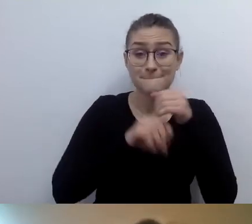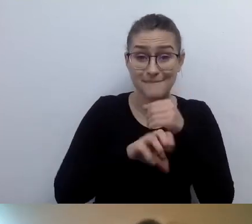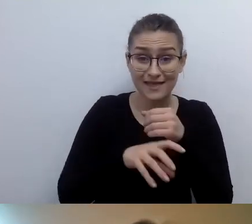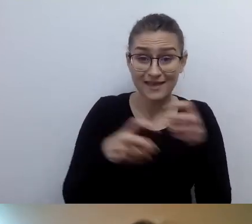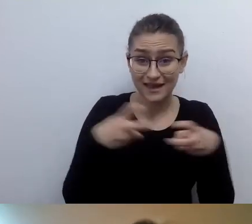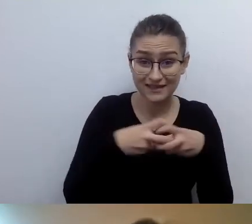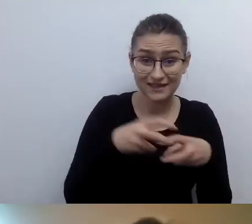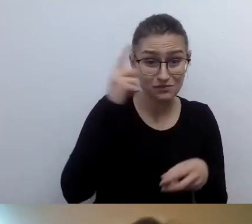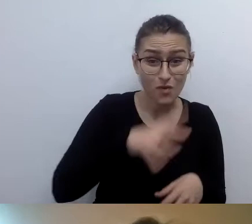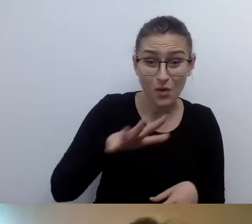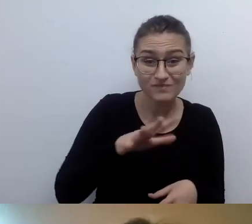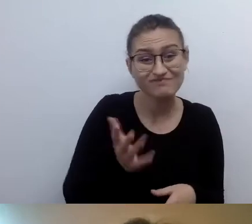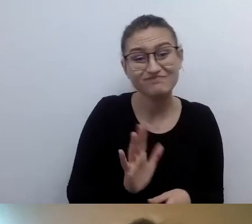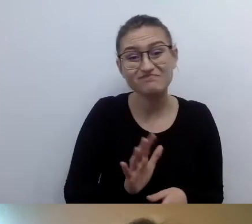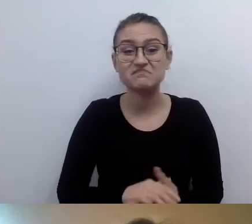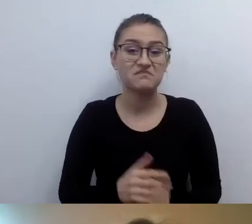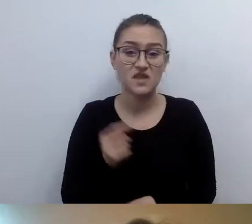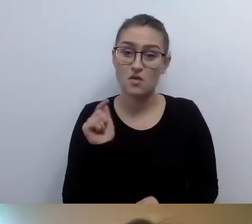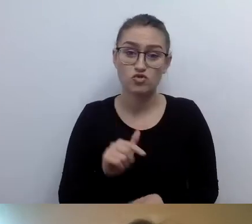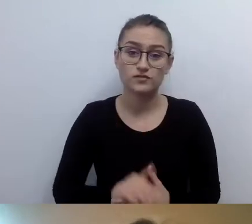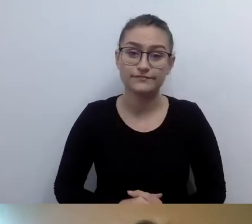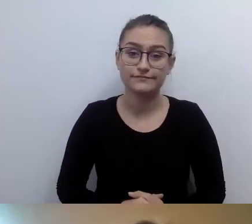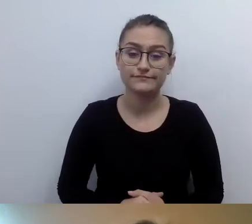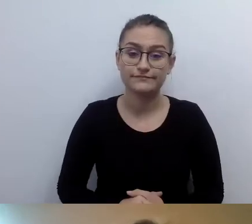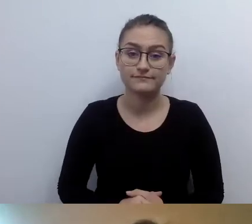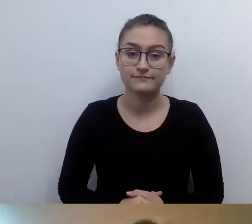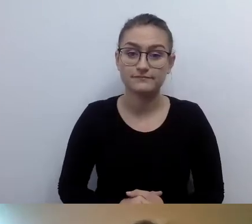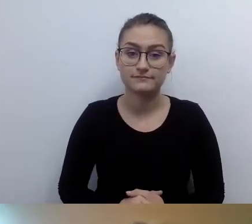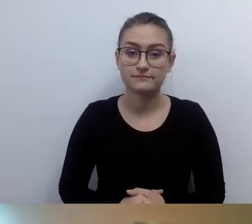Musimy udostępniać te informacje publikowane w social mediach,